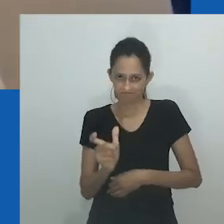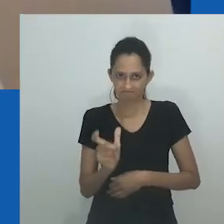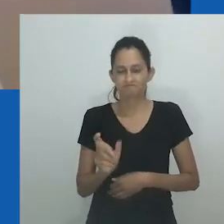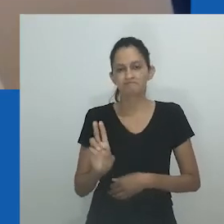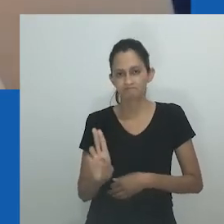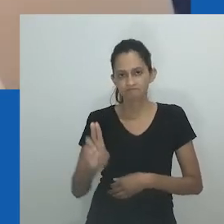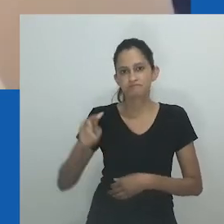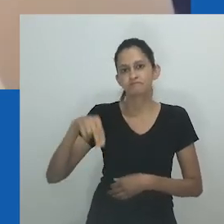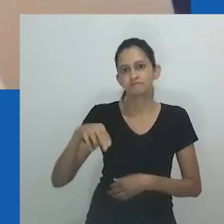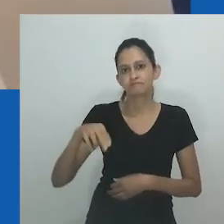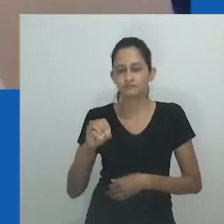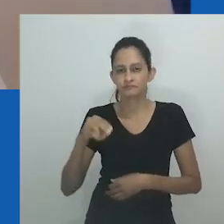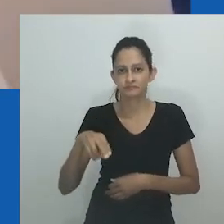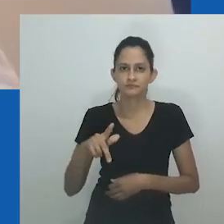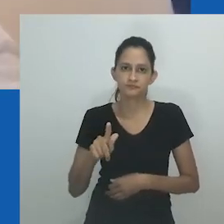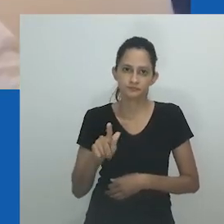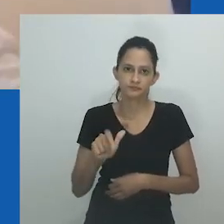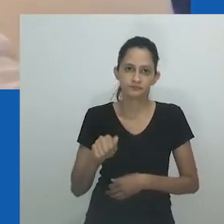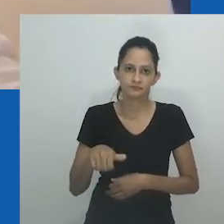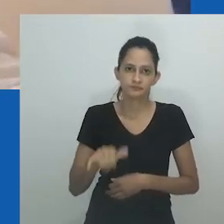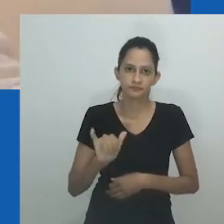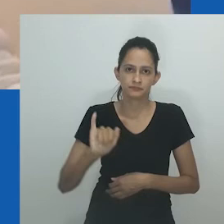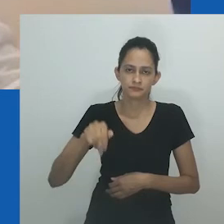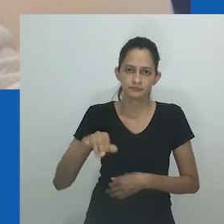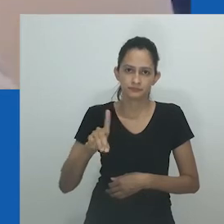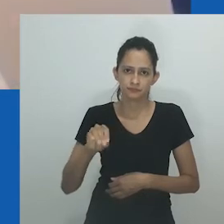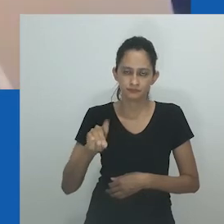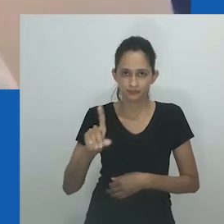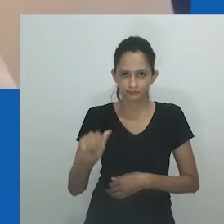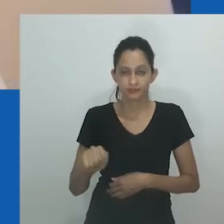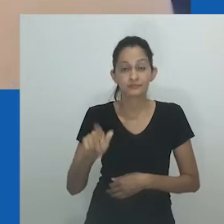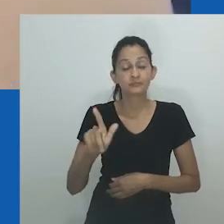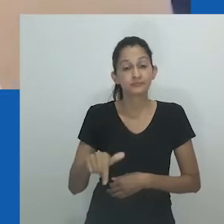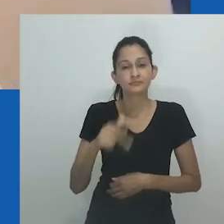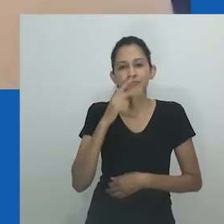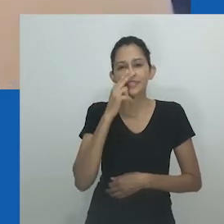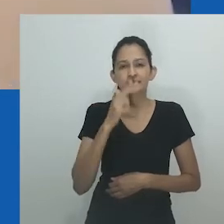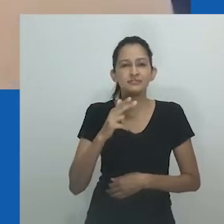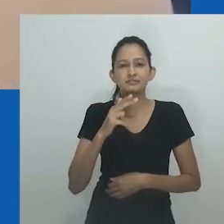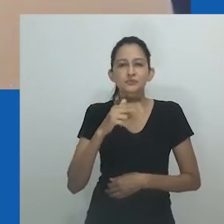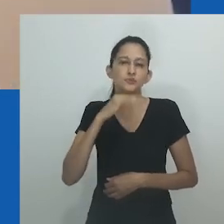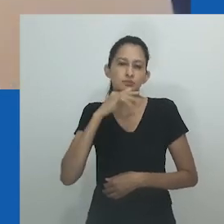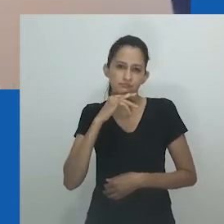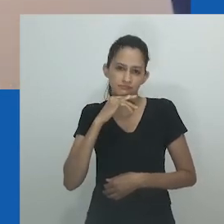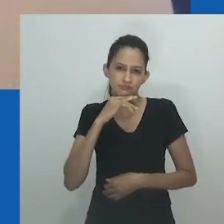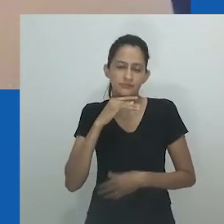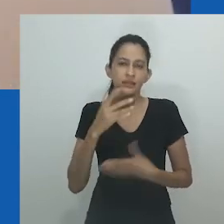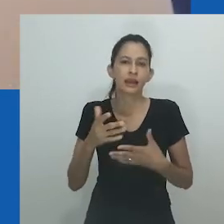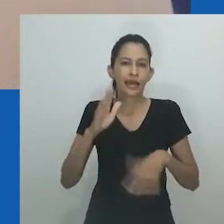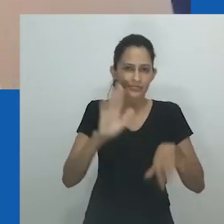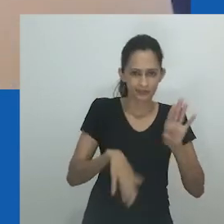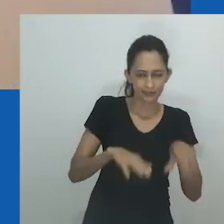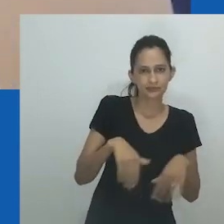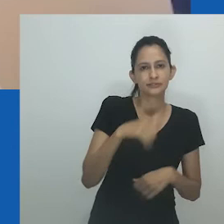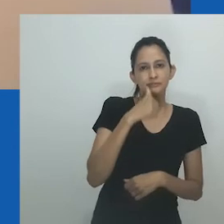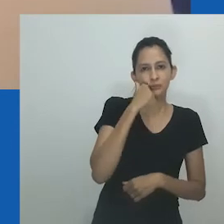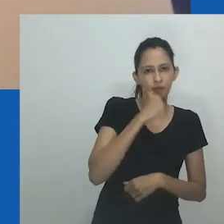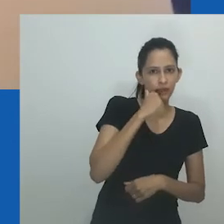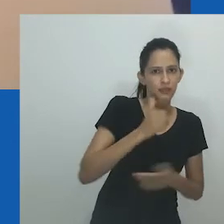No entanto, como o trecho mostra, essas suposições ficaram aquém do entendimento de diferentes aplicações e usos desse termo.